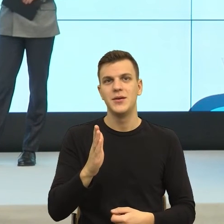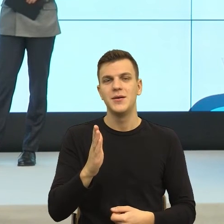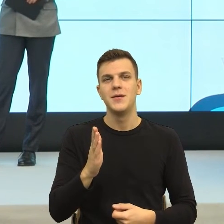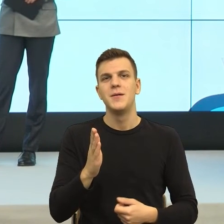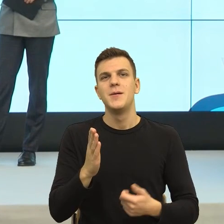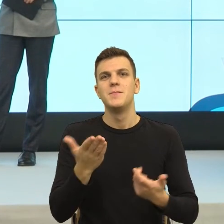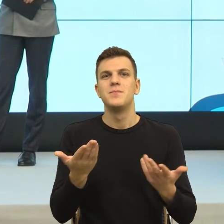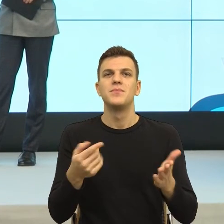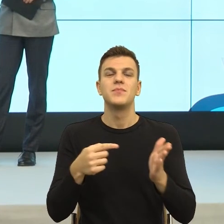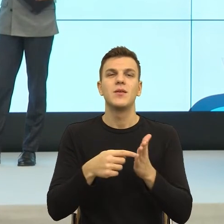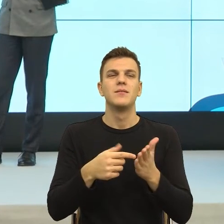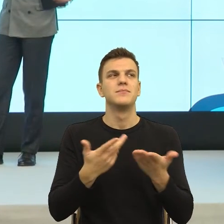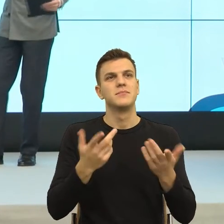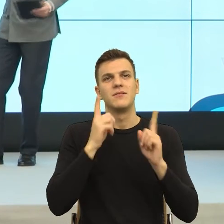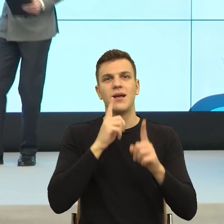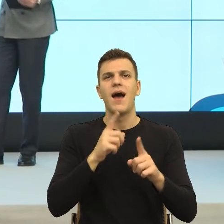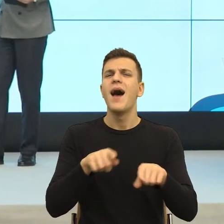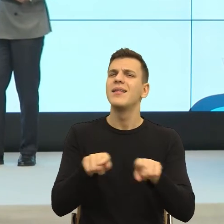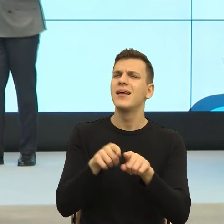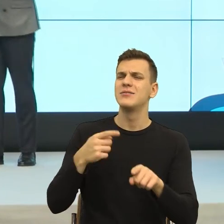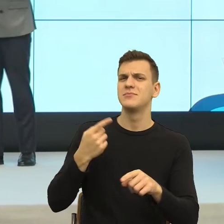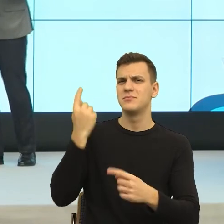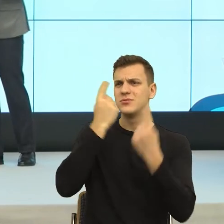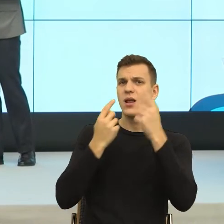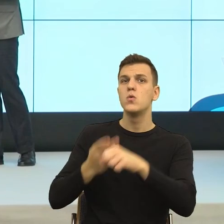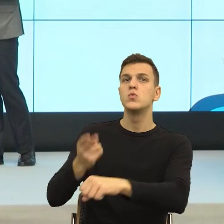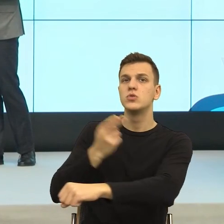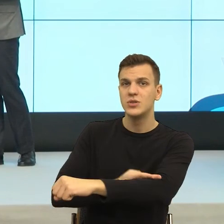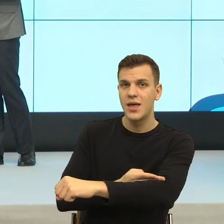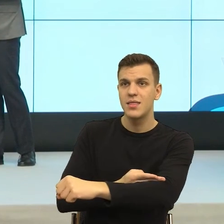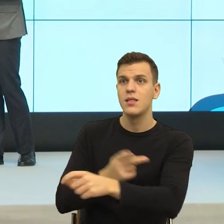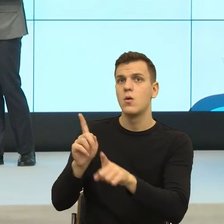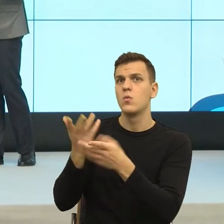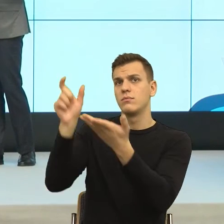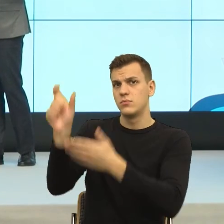że z jednej strony jest sam sobą, a z drugiej strony jednak reprezentantem pewnego urzędu, od którego chcemy